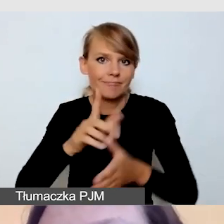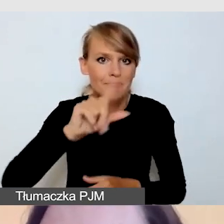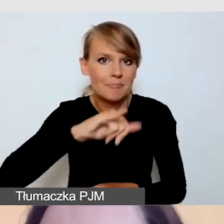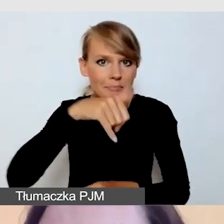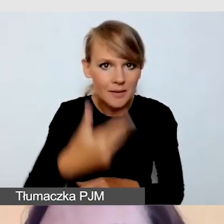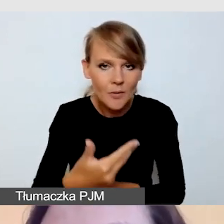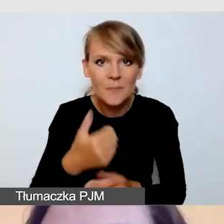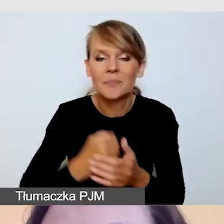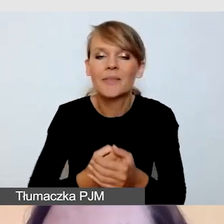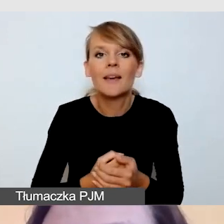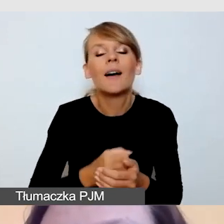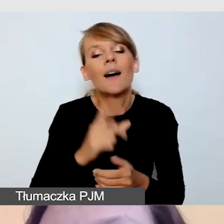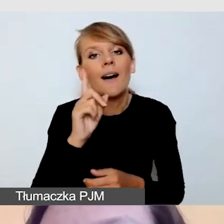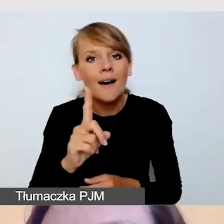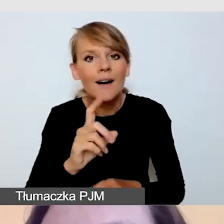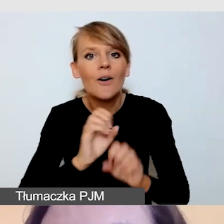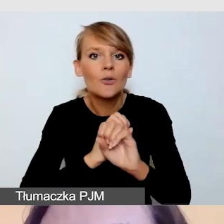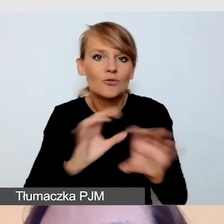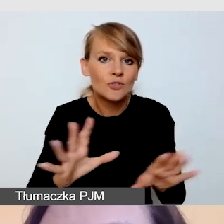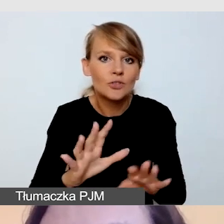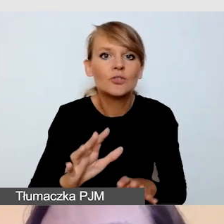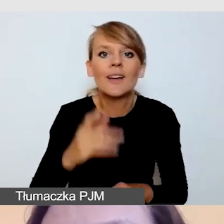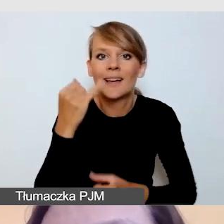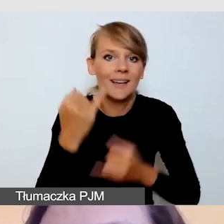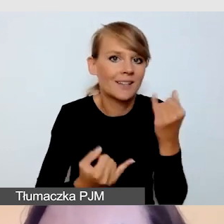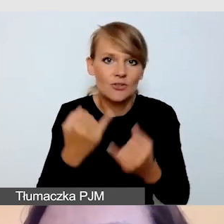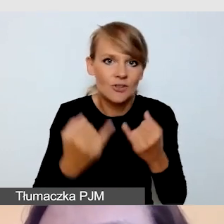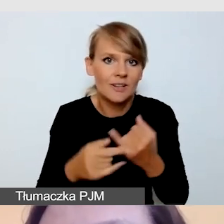jeśli nie jest to film w wersji fonicznej,